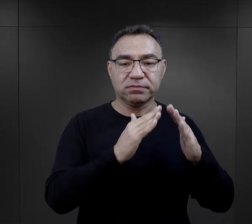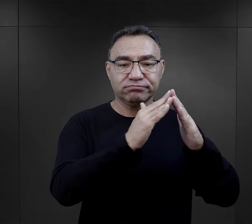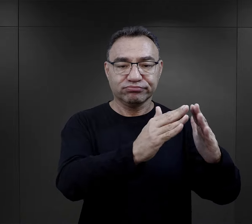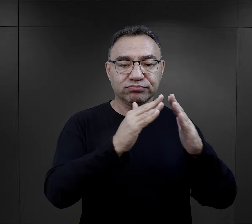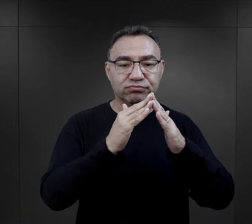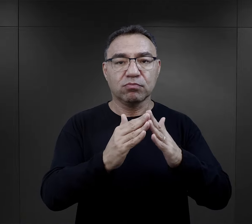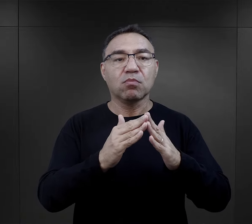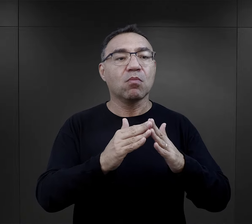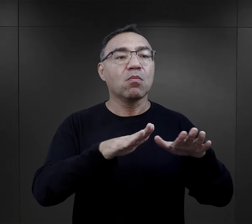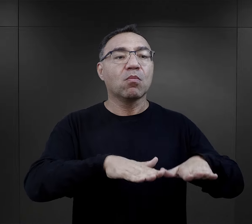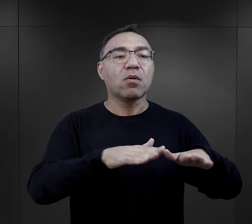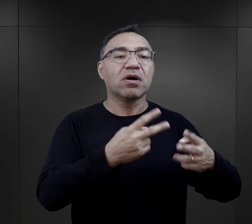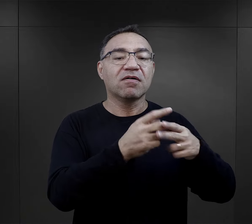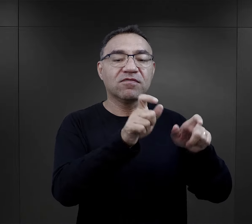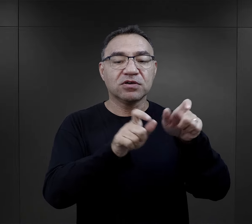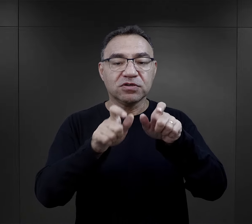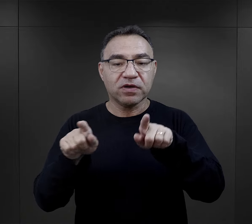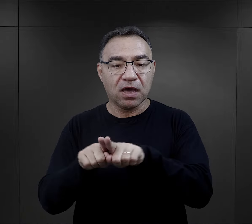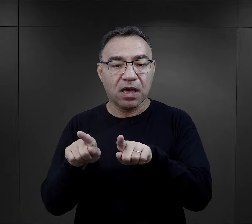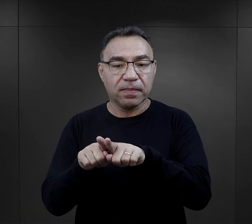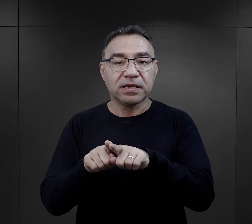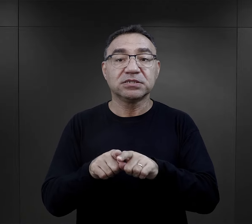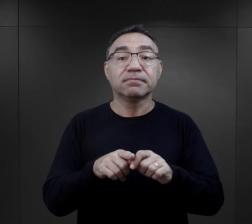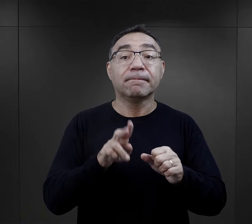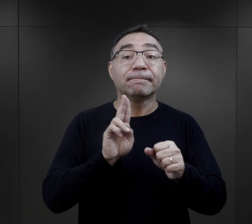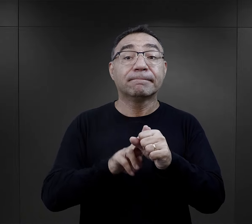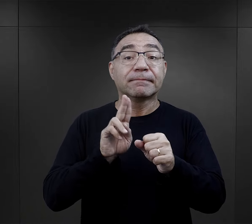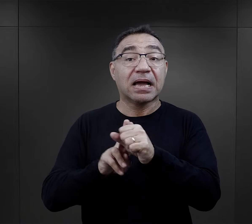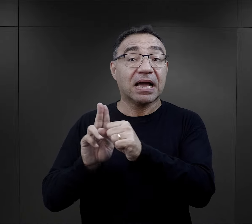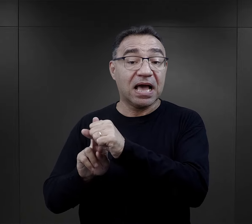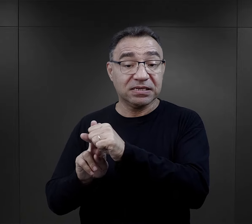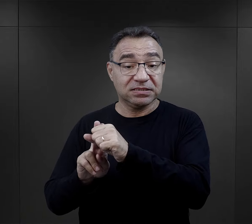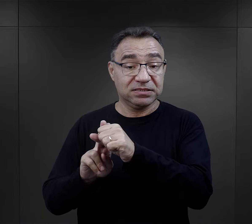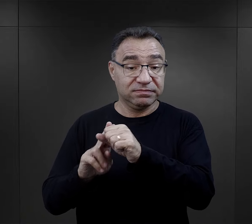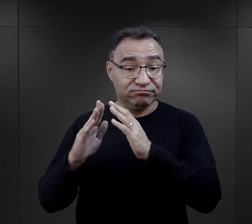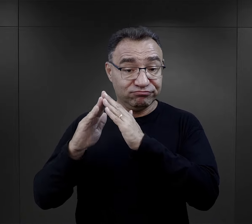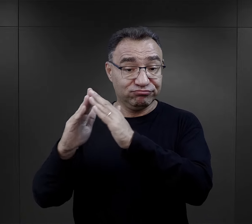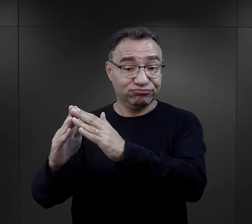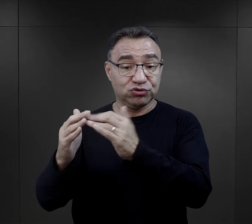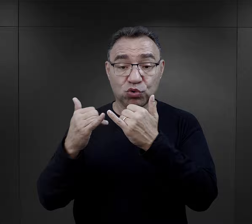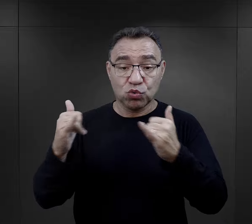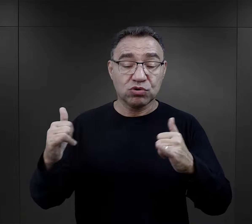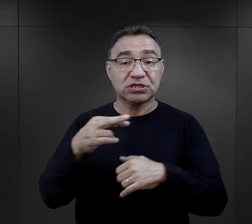Począwszy od bloków, gdzie przebywali więźniowie, a skończywszy na magazynach,